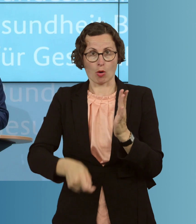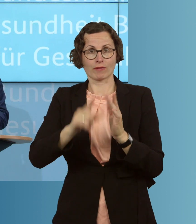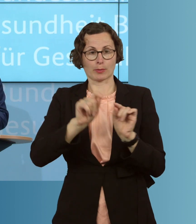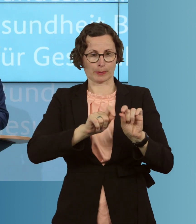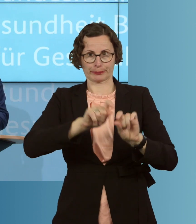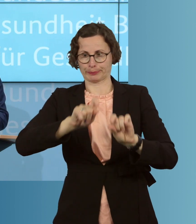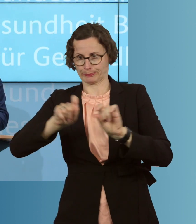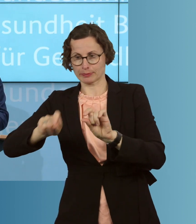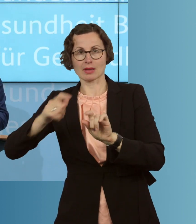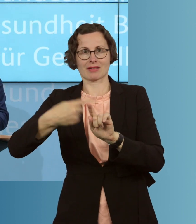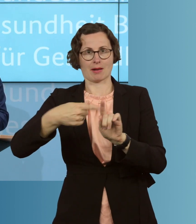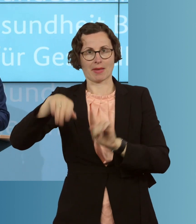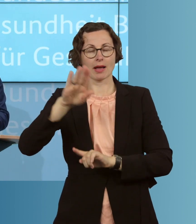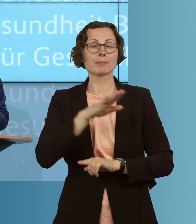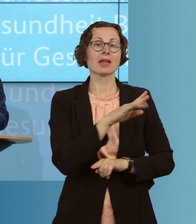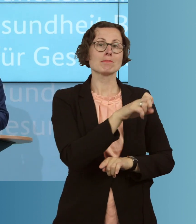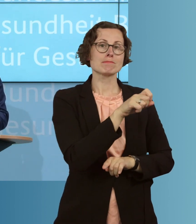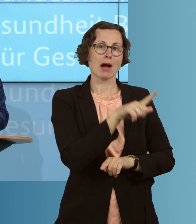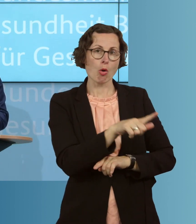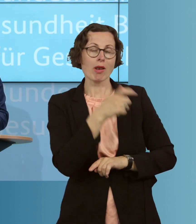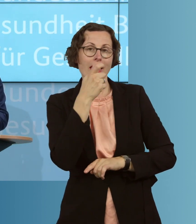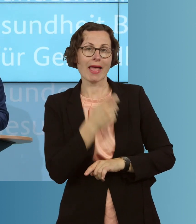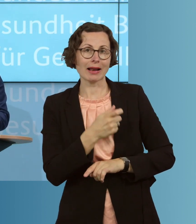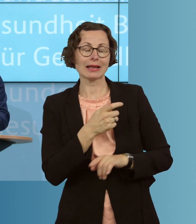zu erhöhen. Das Paul-Ehrlich-Institut geht davon aus, dass wir aktuell 20 Millionen